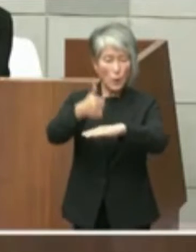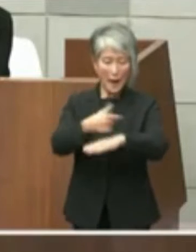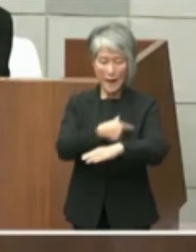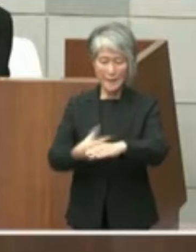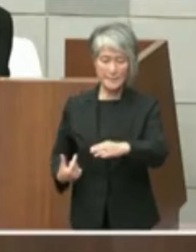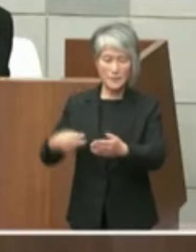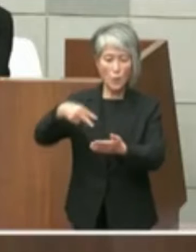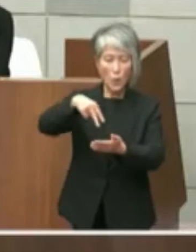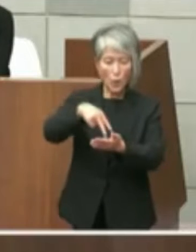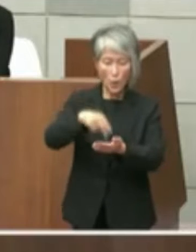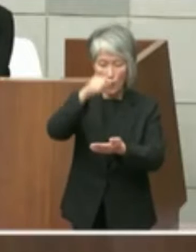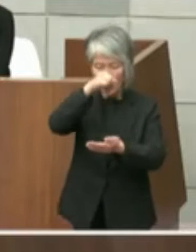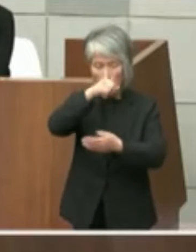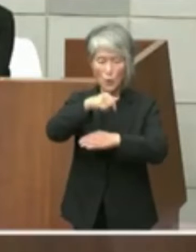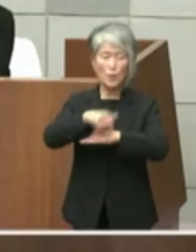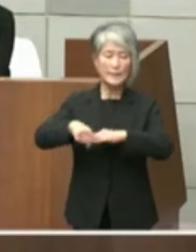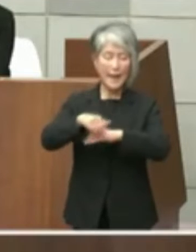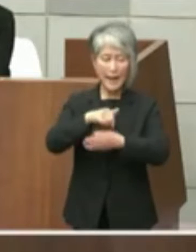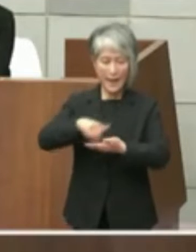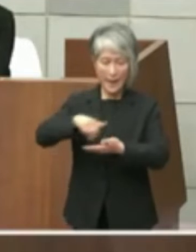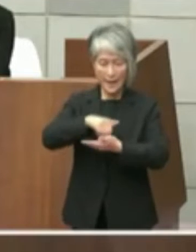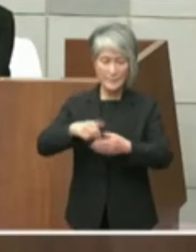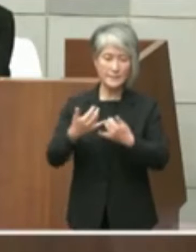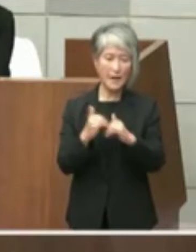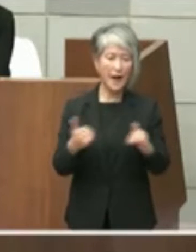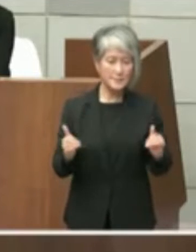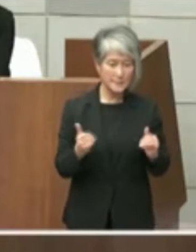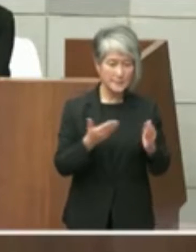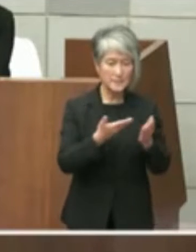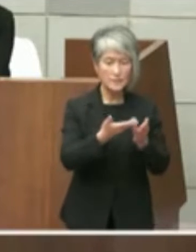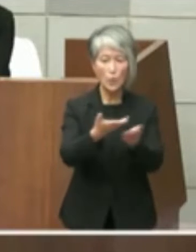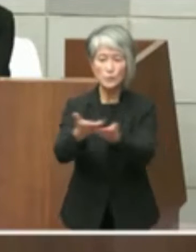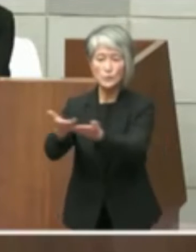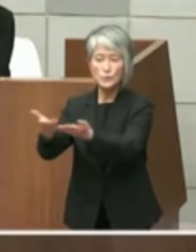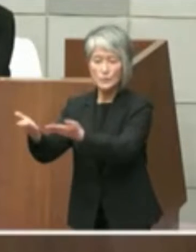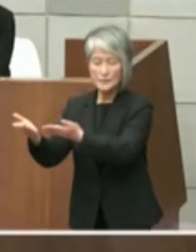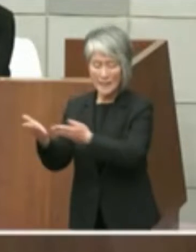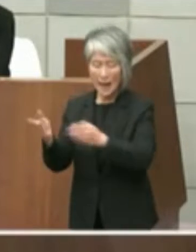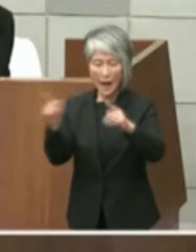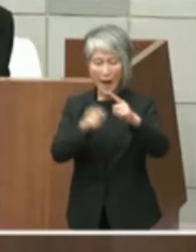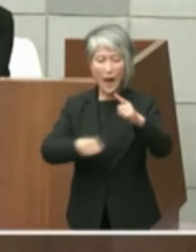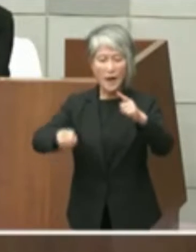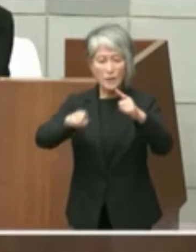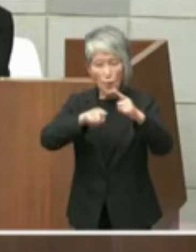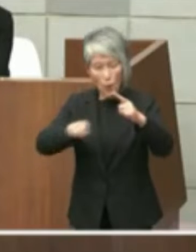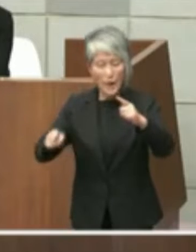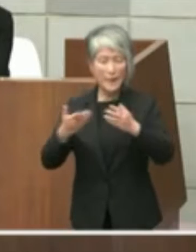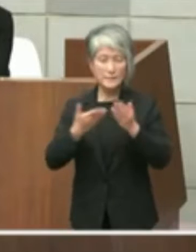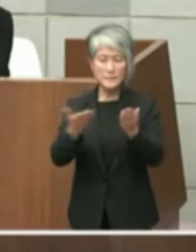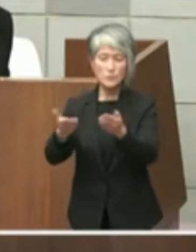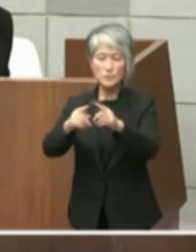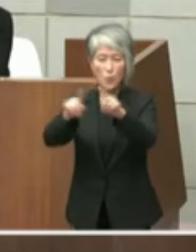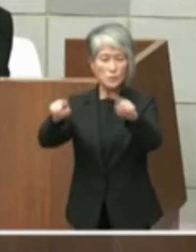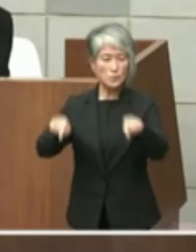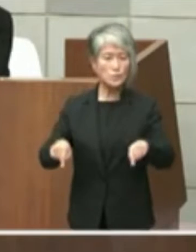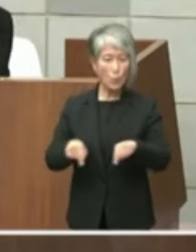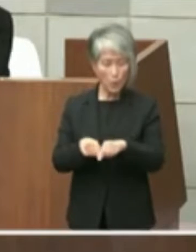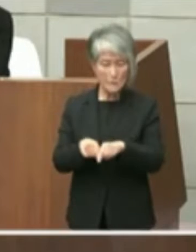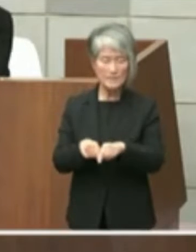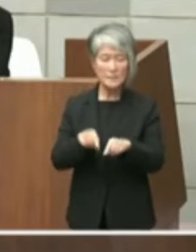送付した公開質問状で 本件について問う項目がありこれに現知事